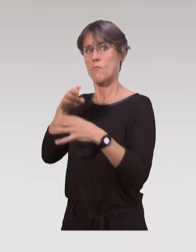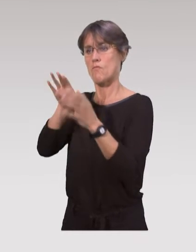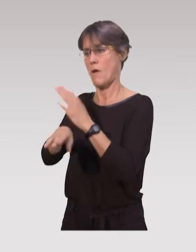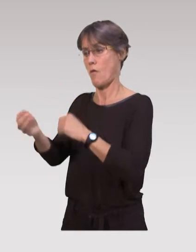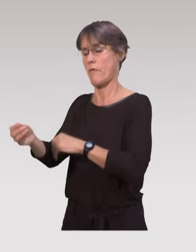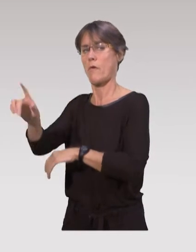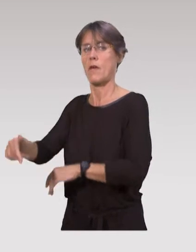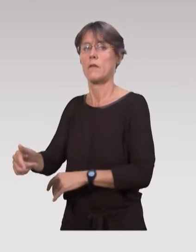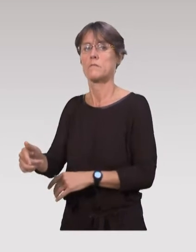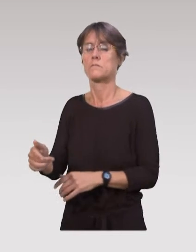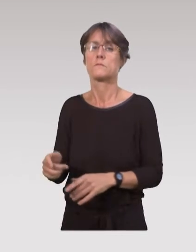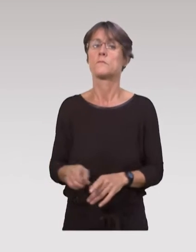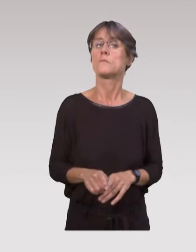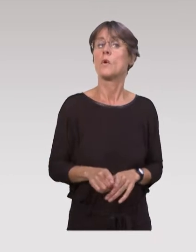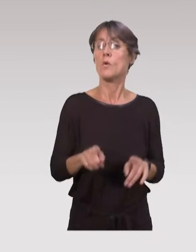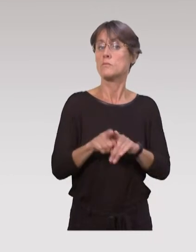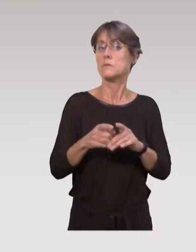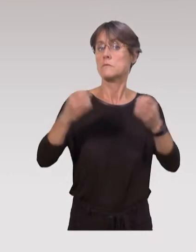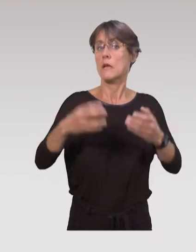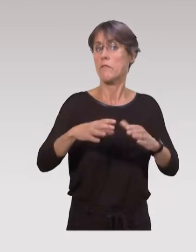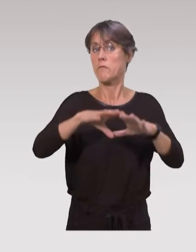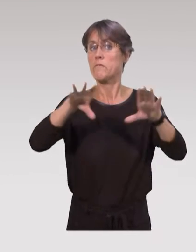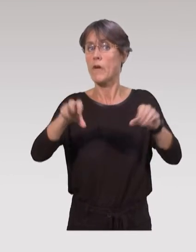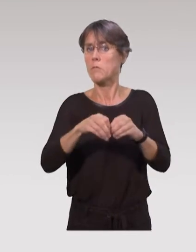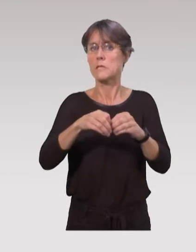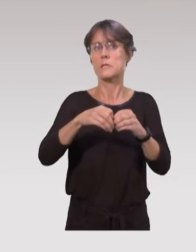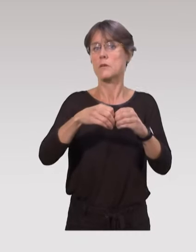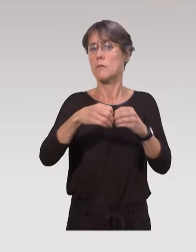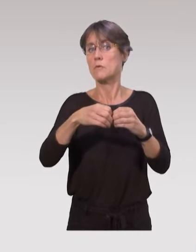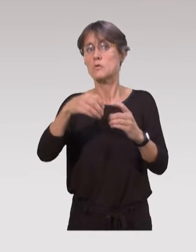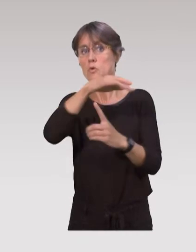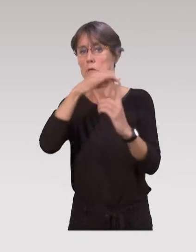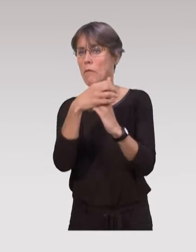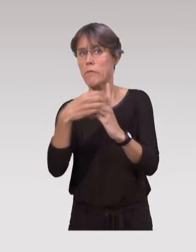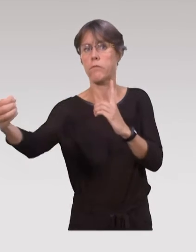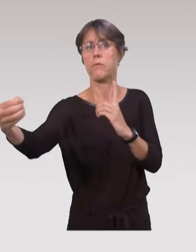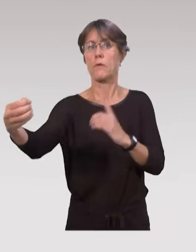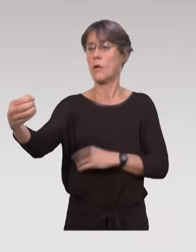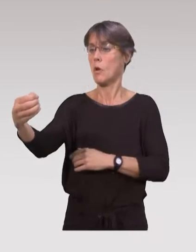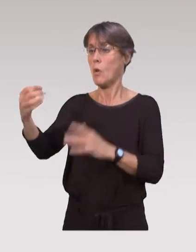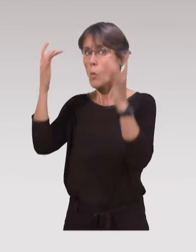Souvent, on a aussi des cas d’isolement familial, social ou culturel, de ces familles.